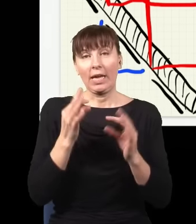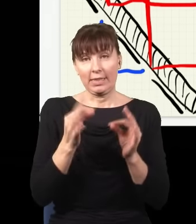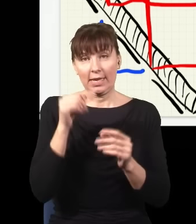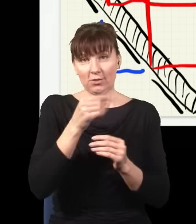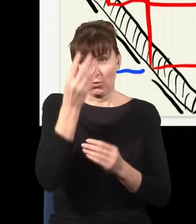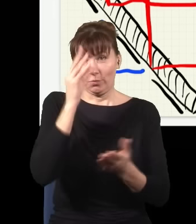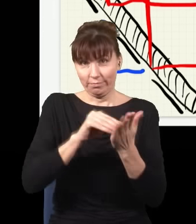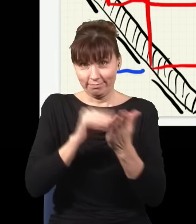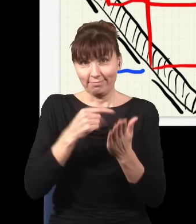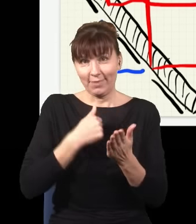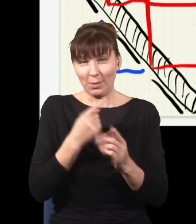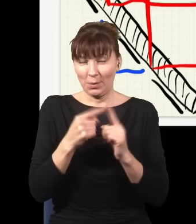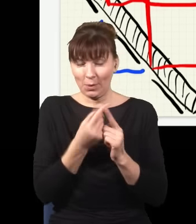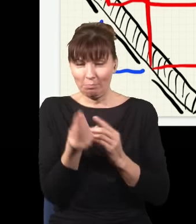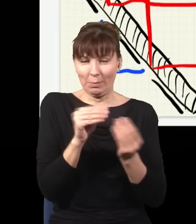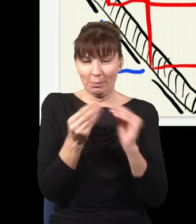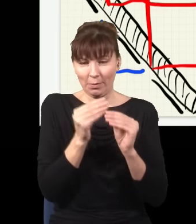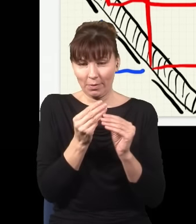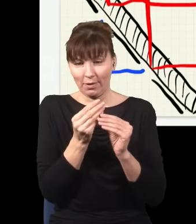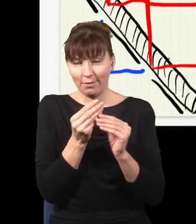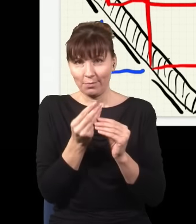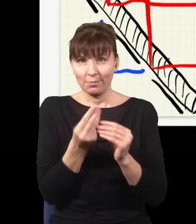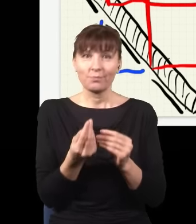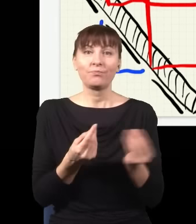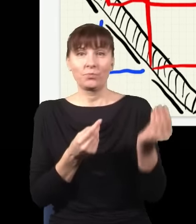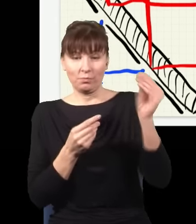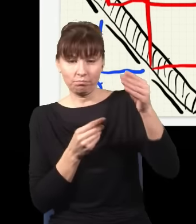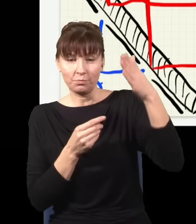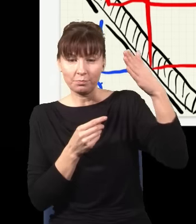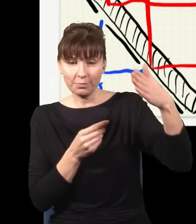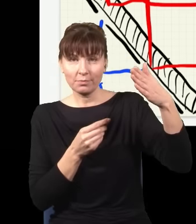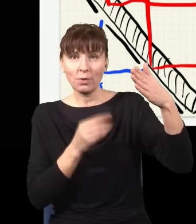i postawię tutaj lustro, tu postawię drugie lustro, w taki sposób, że te wiązki się trochę zagną,